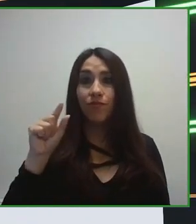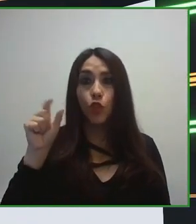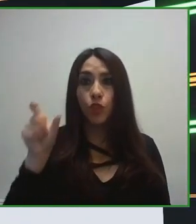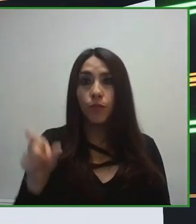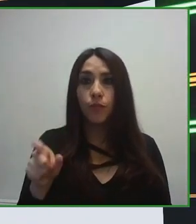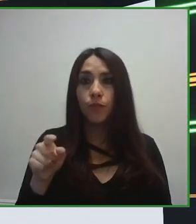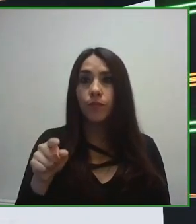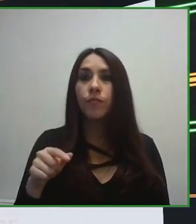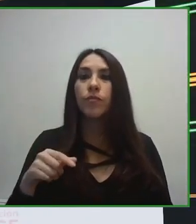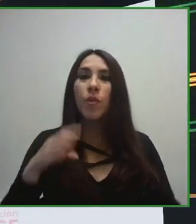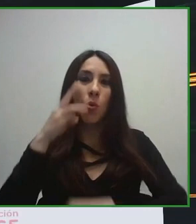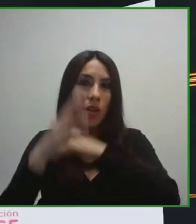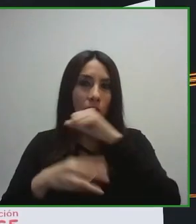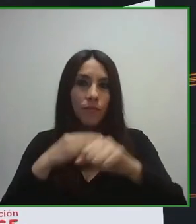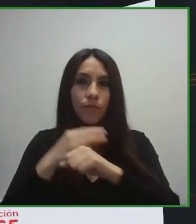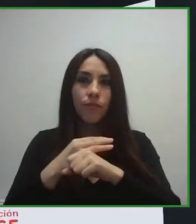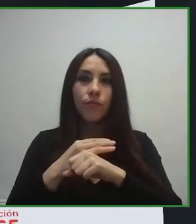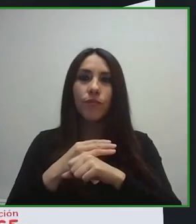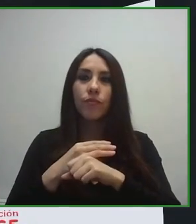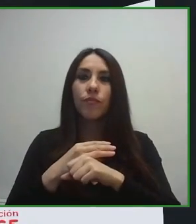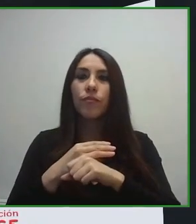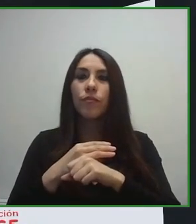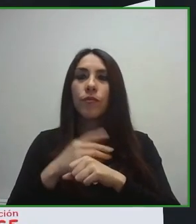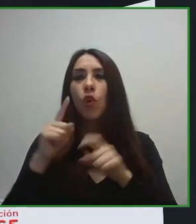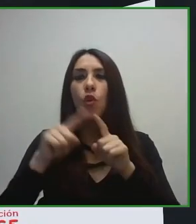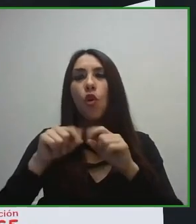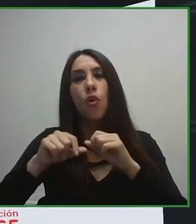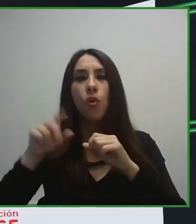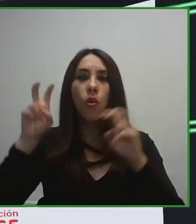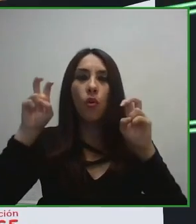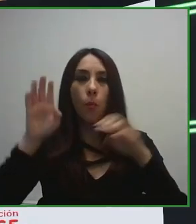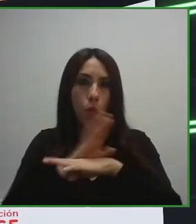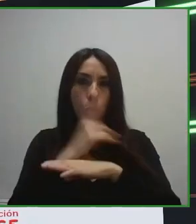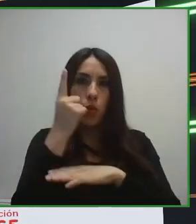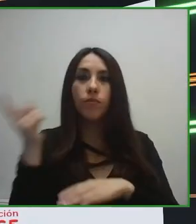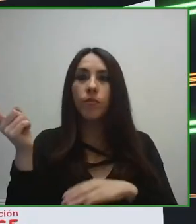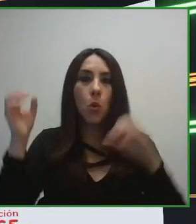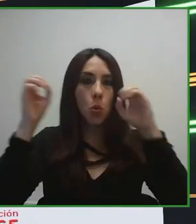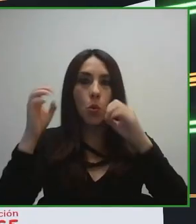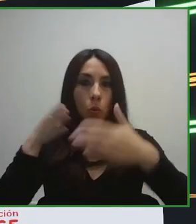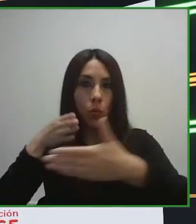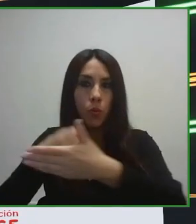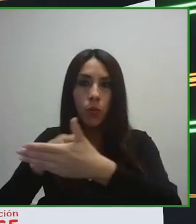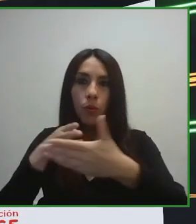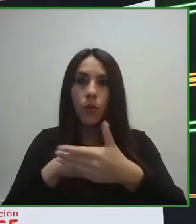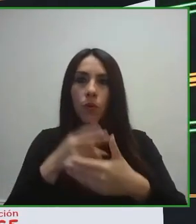Otra de las herramientas o dos de los elementos que toca la norma es cómo debe ser